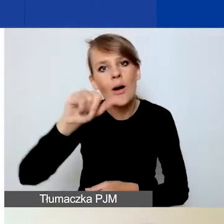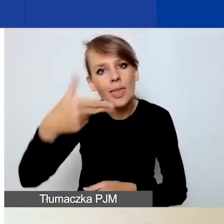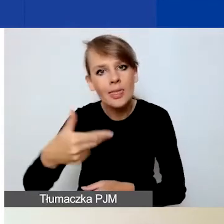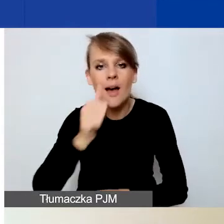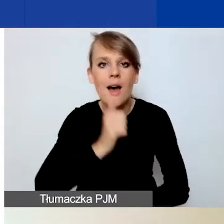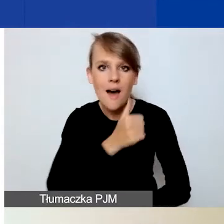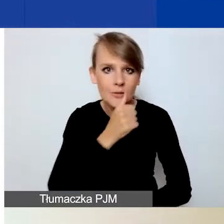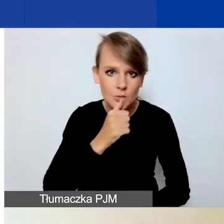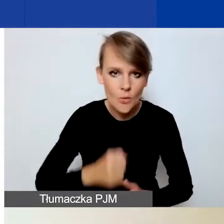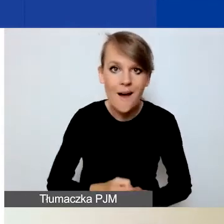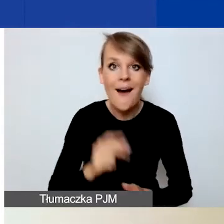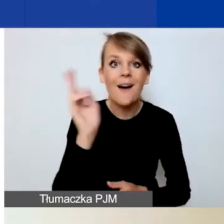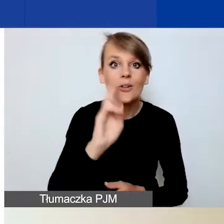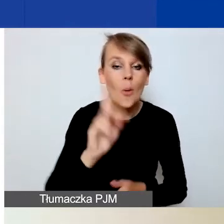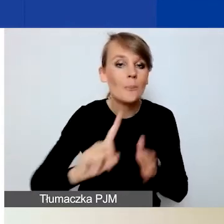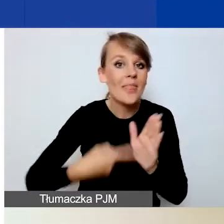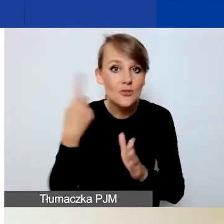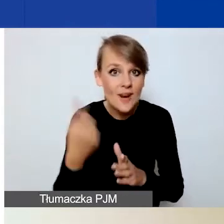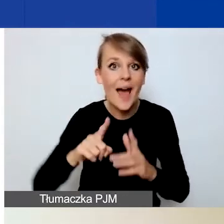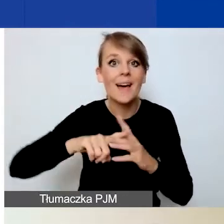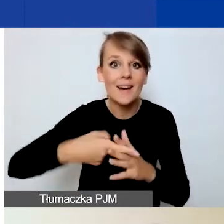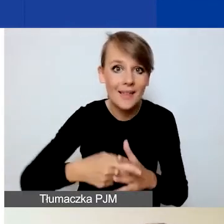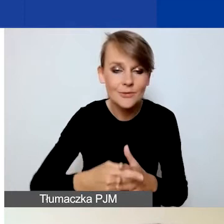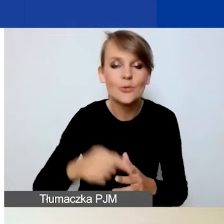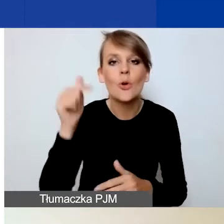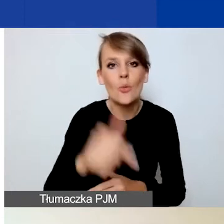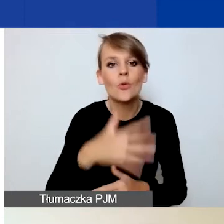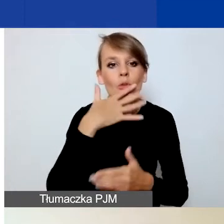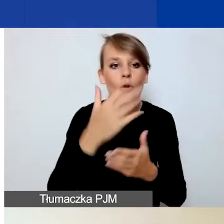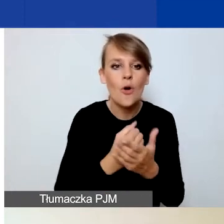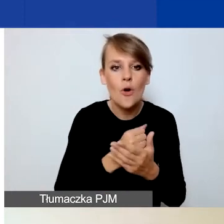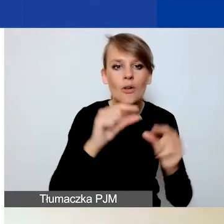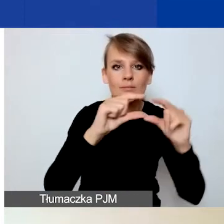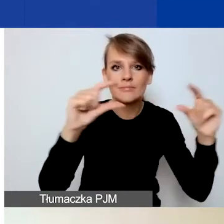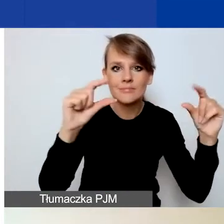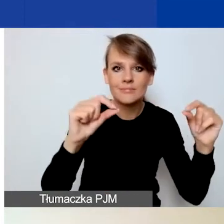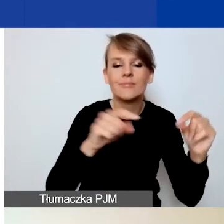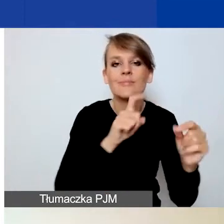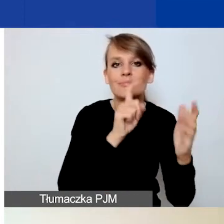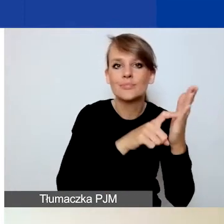Ci z państwa, którzy rejestrują się pierwszy raz, muszą skorzystać z przycisku "Zarejestruj się".